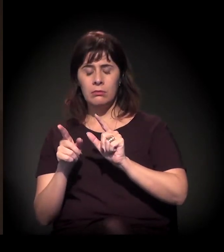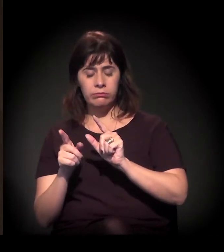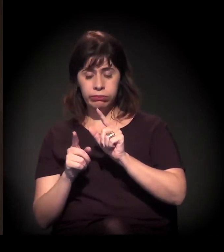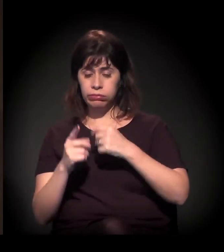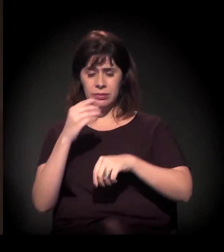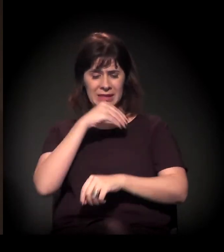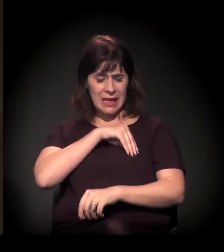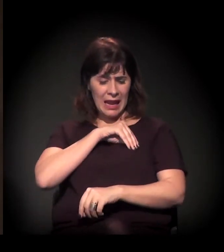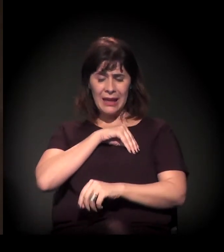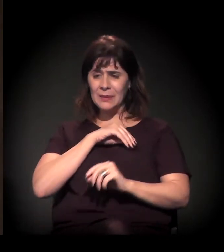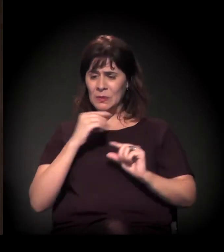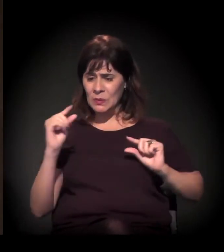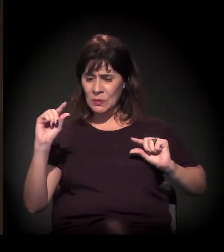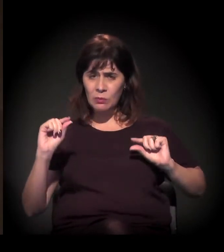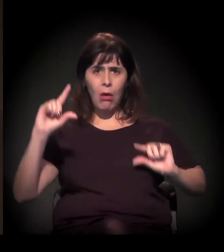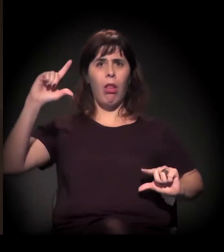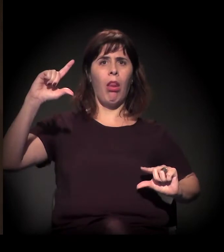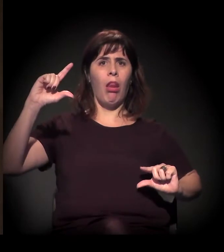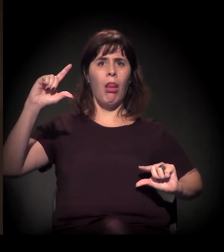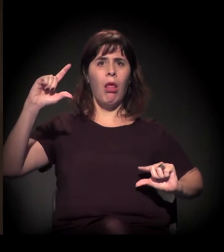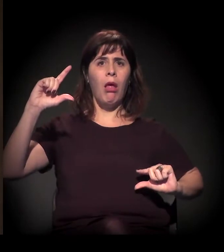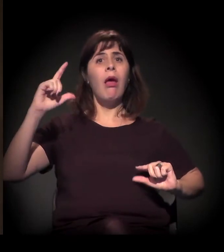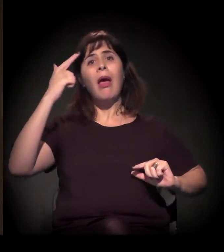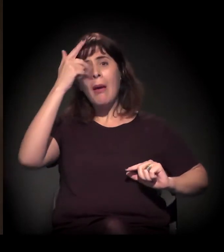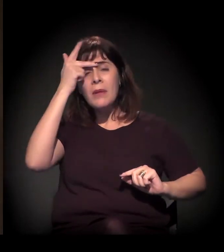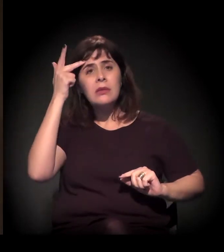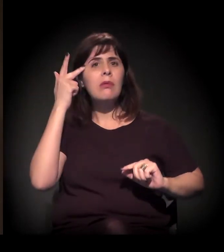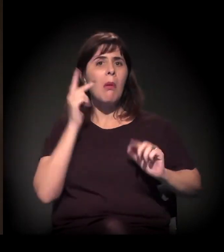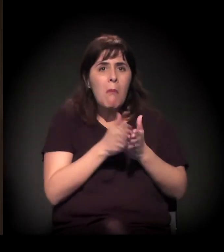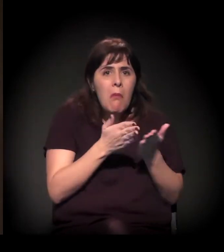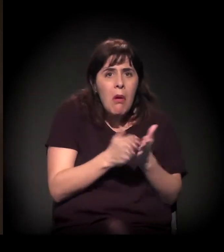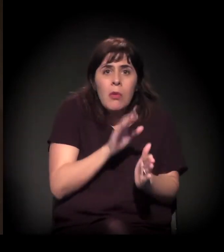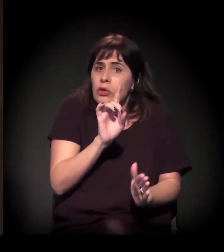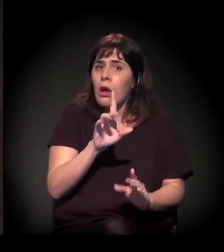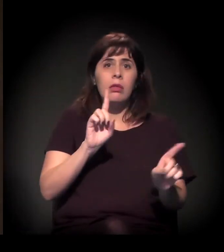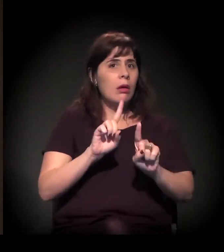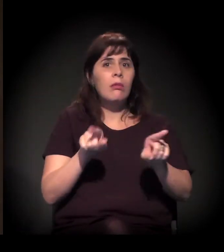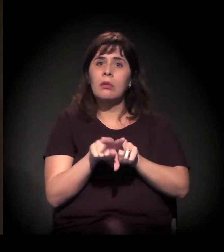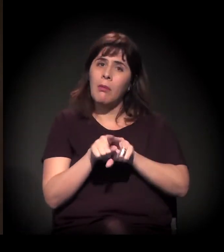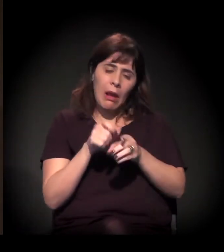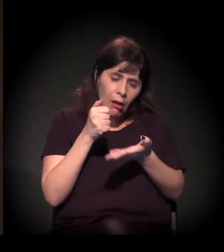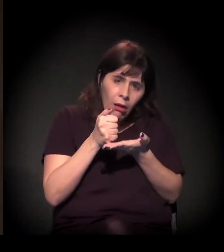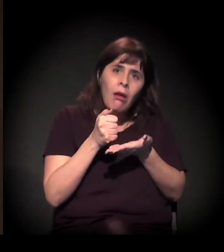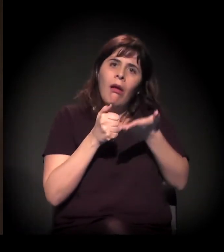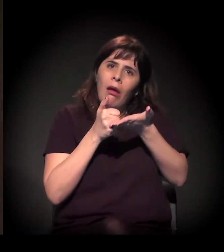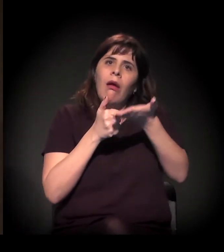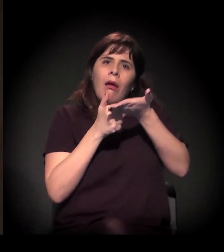atinge não só as pessoas mais pobres da cidade, mas as classes médias, a classe média baixa é atingida de forma muito pesada.